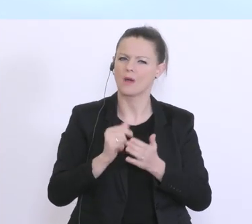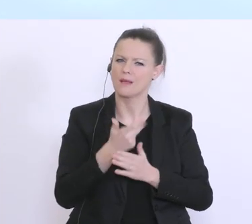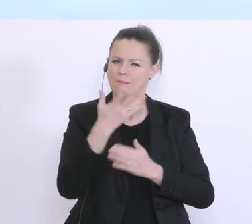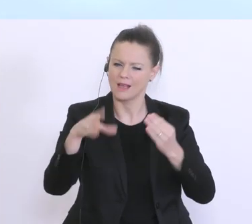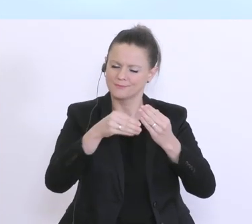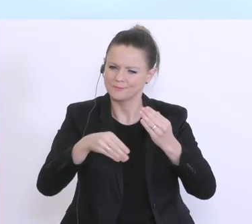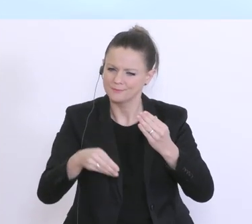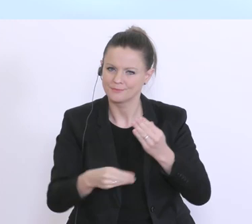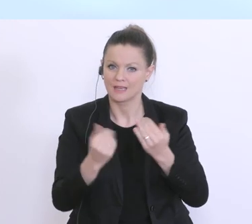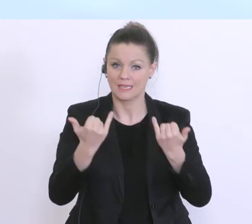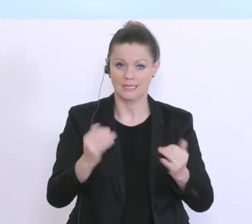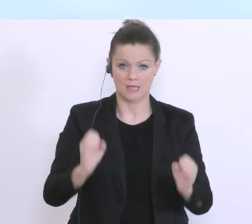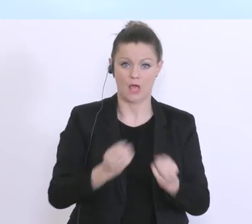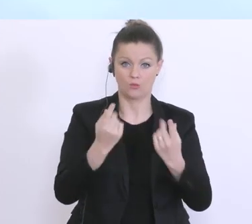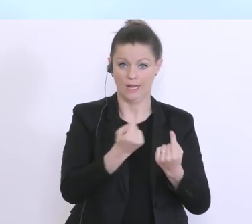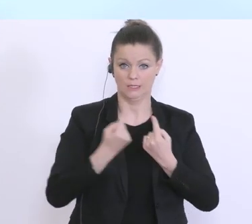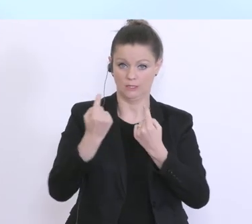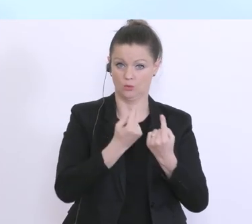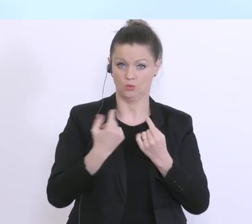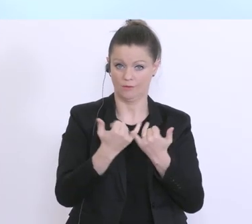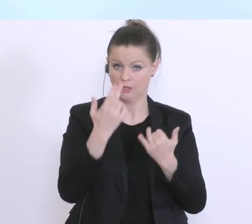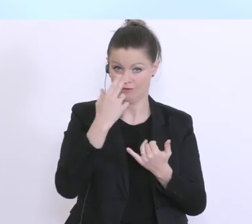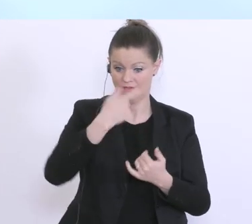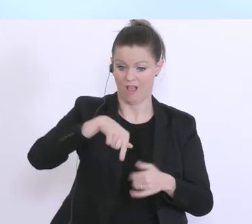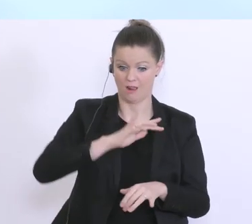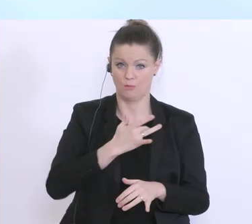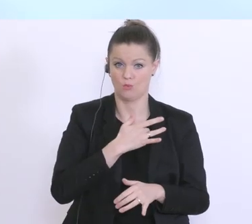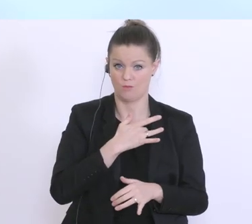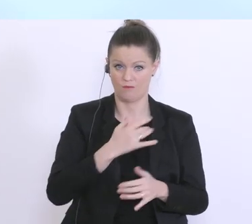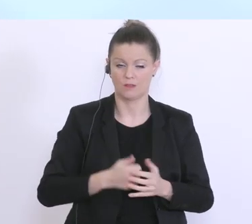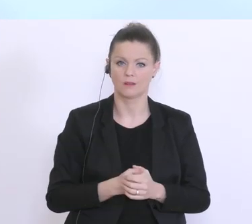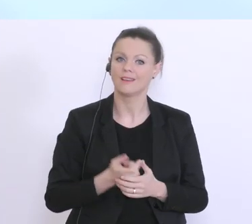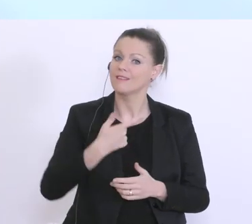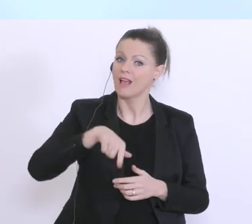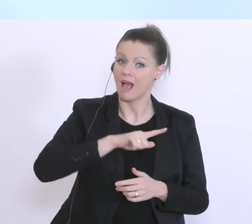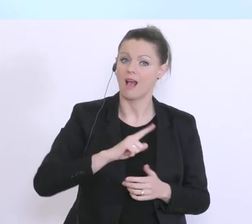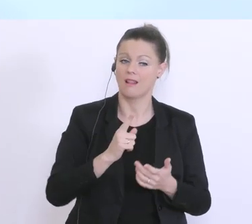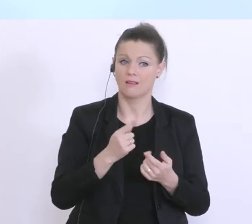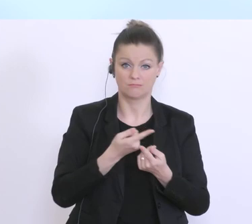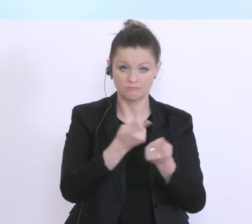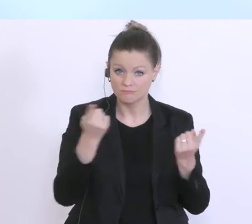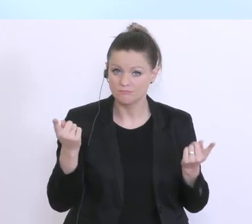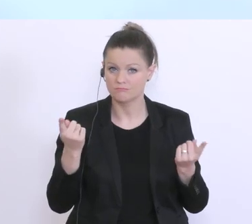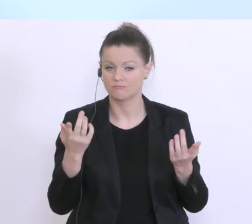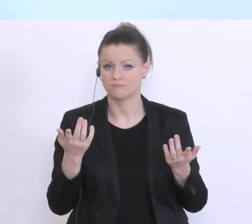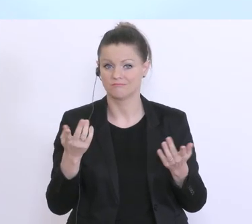zur aktuellen Situation, die natürlich uns alle betrifft. Wir alle, Sie als Staatsbürger,